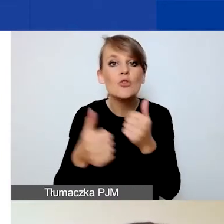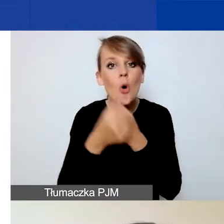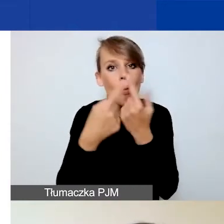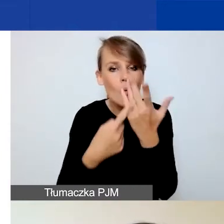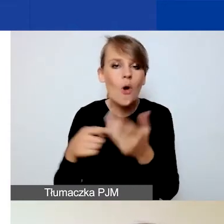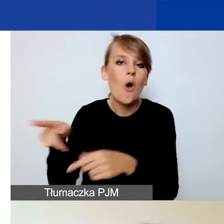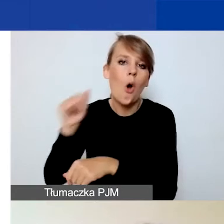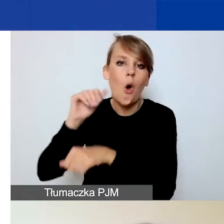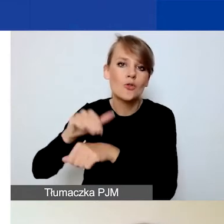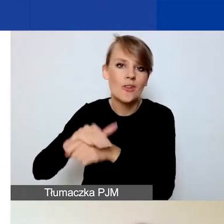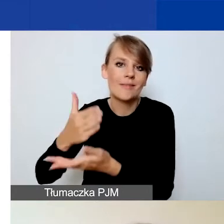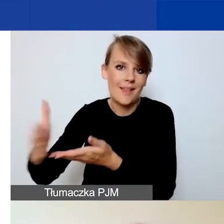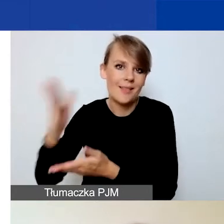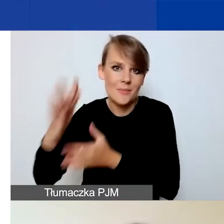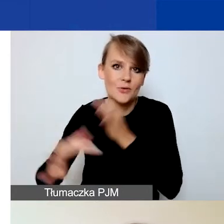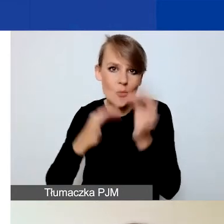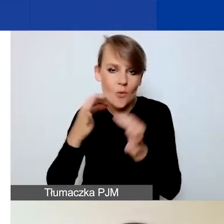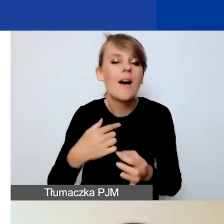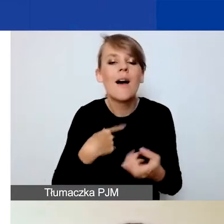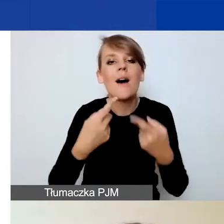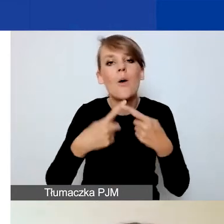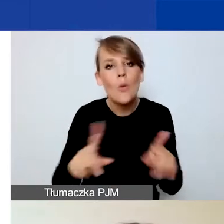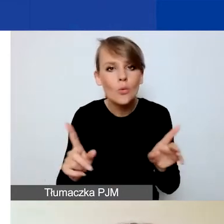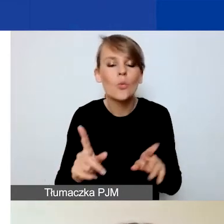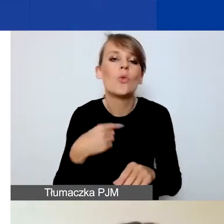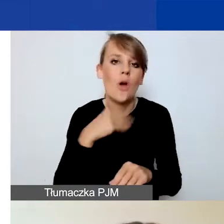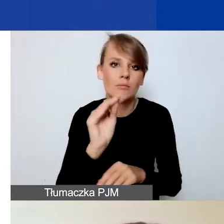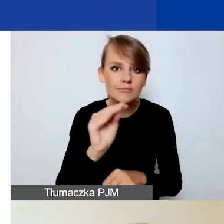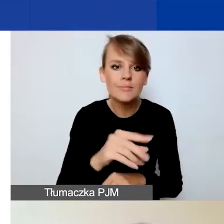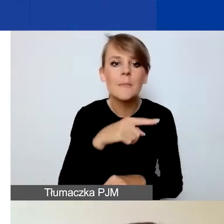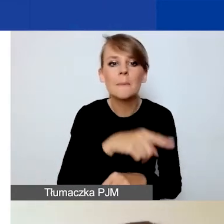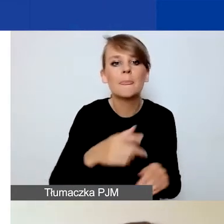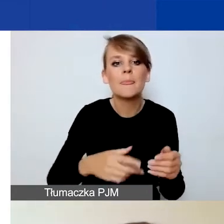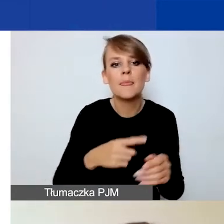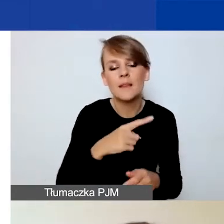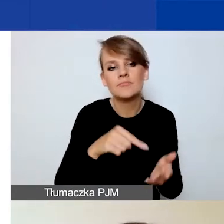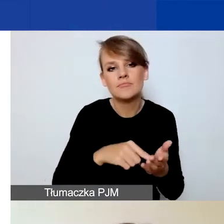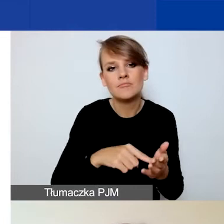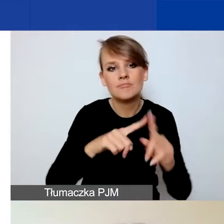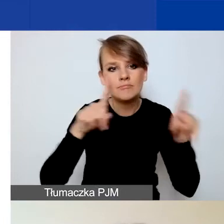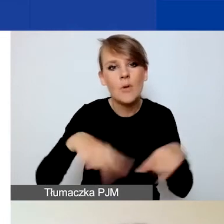Więc tylko pokrótce zwracam uwagę, że zarówno deklaracja współpracy partnerskiej, jak wzór umowy partnerskiej